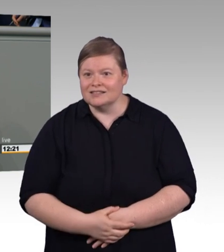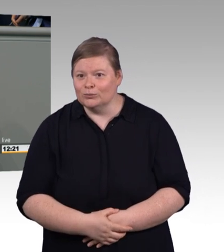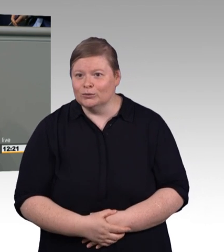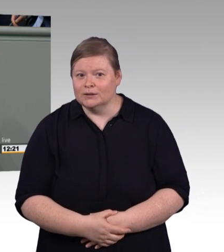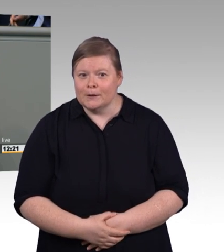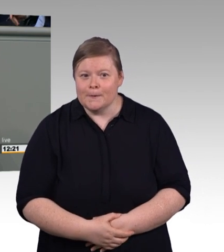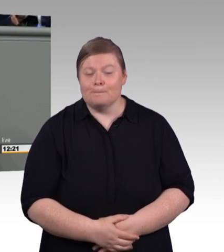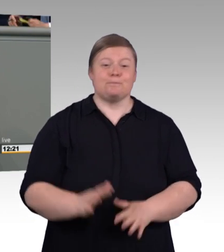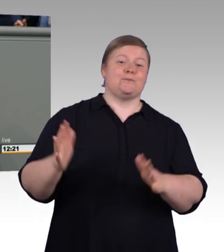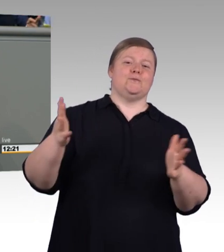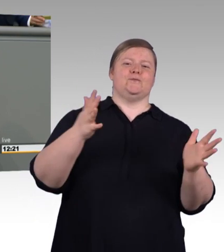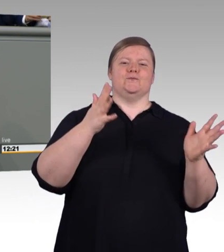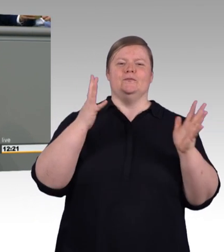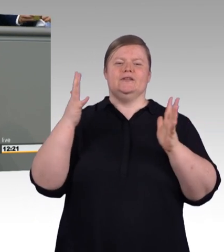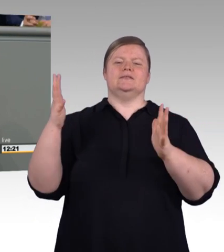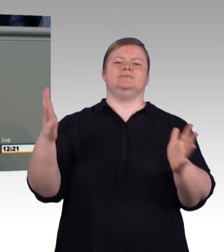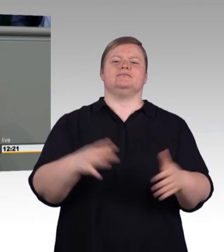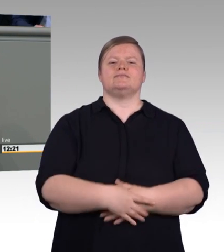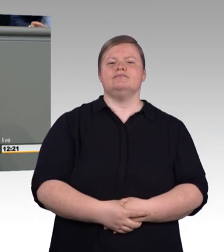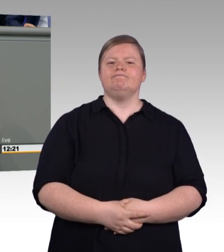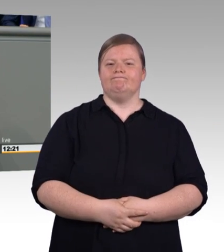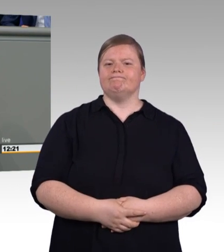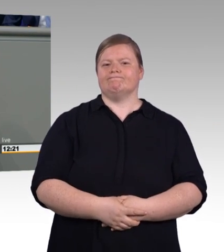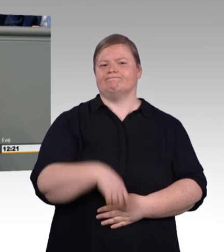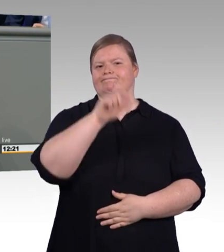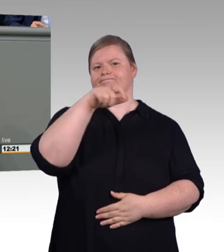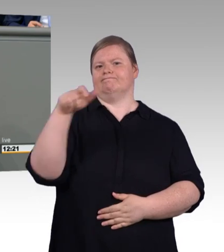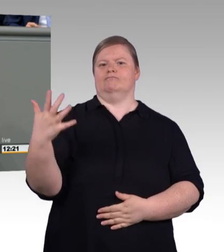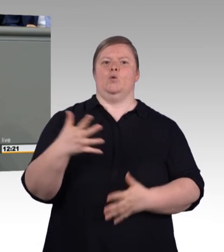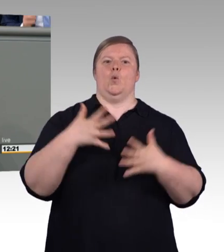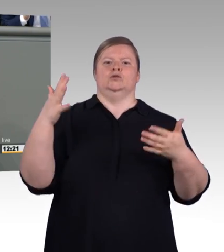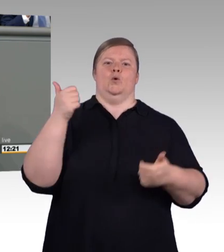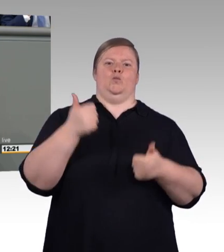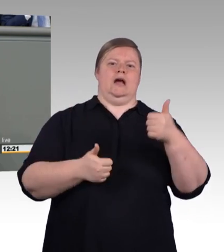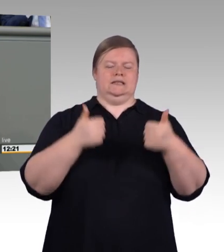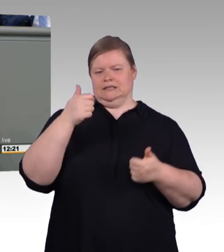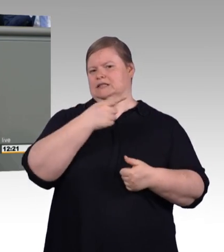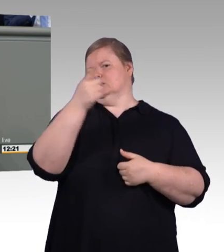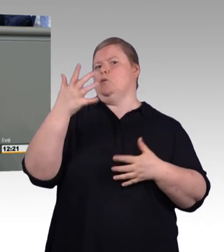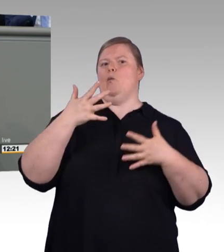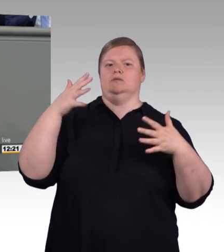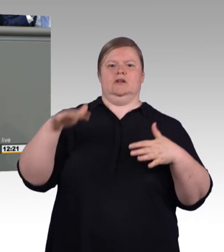MyHammer, Homebell, die zwingen das Handwerk zu Technologiesprüngen.